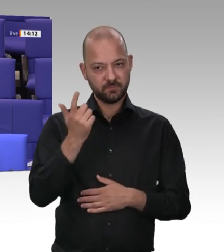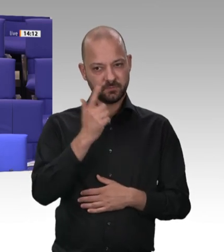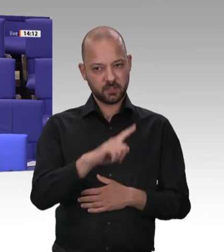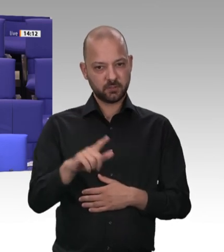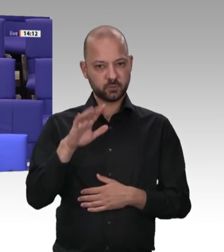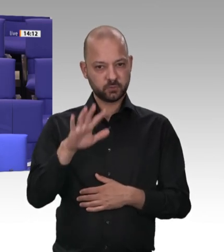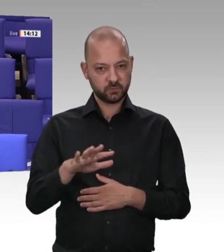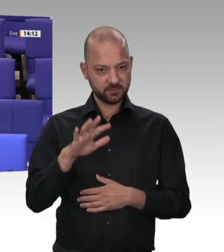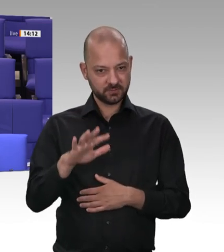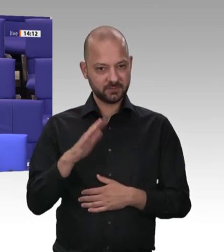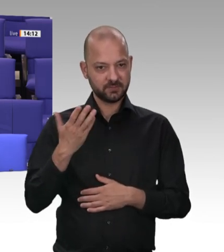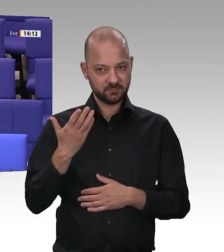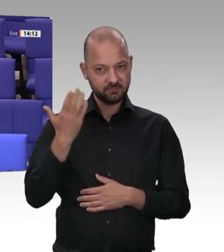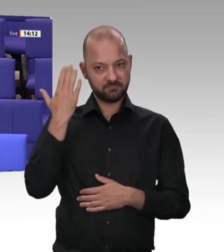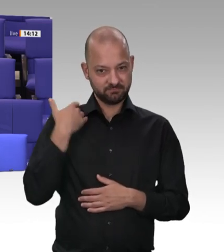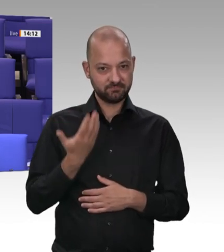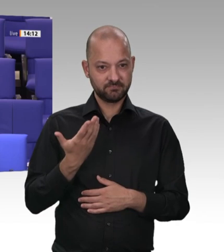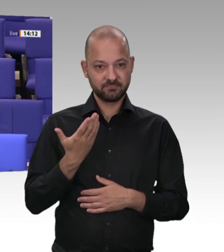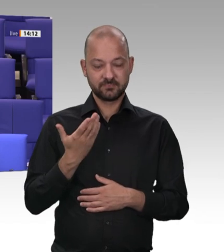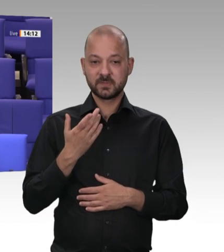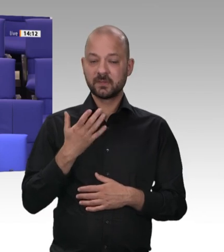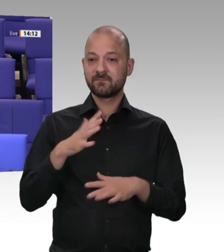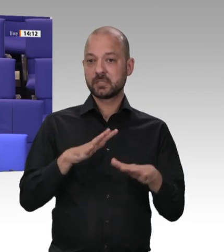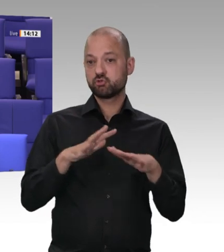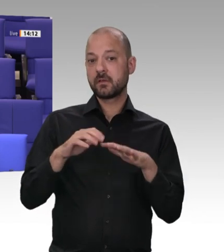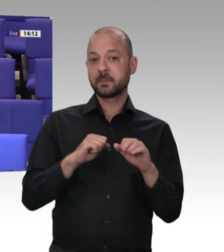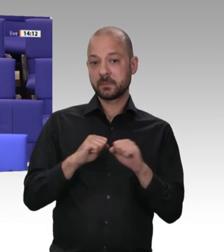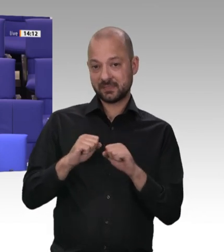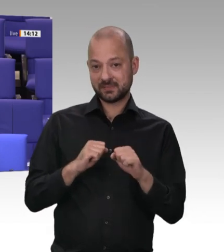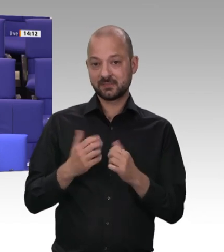ein „sinnvolles Instrument“. Dessen Missbrauch allerdings müsse bekämpft